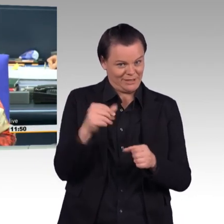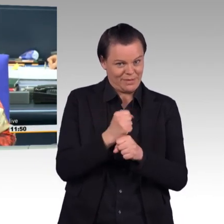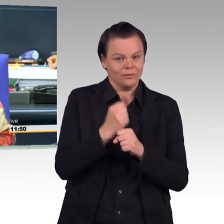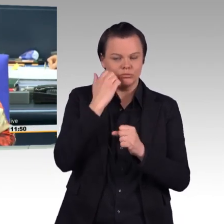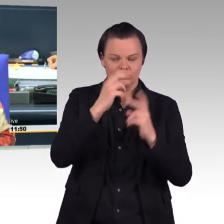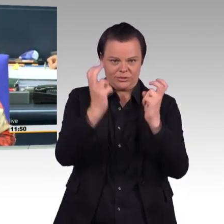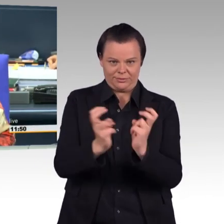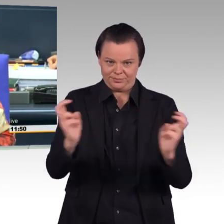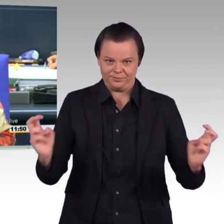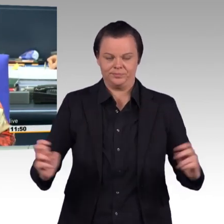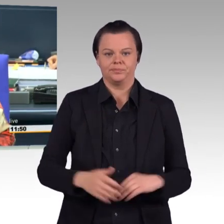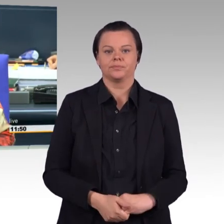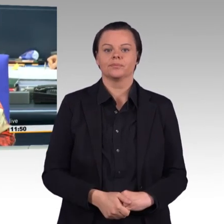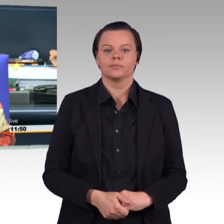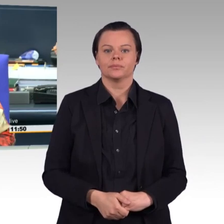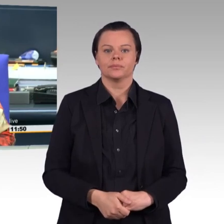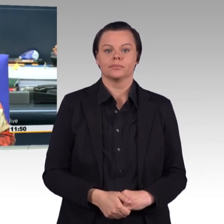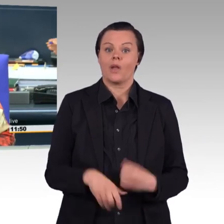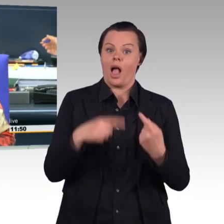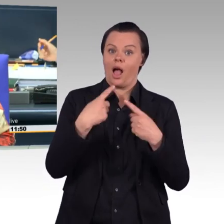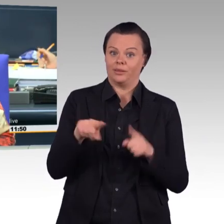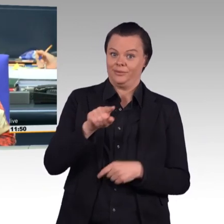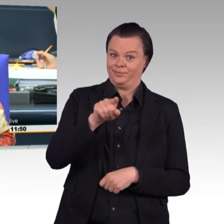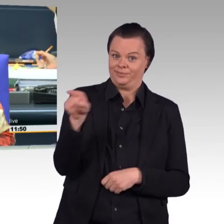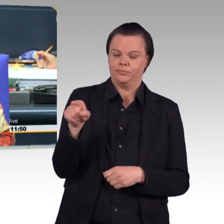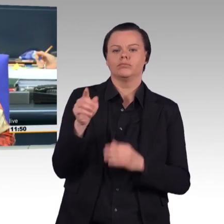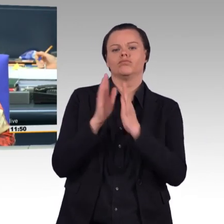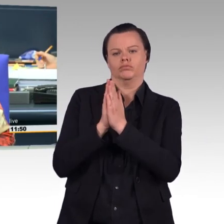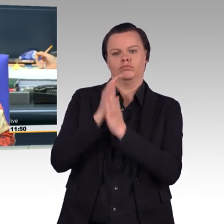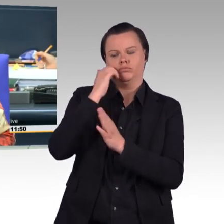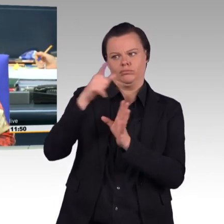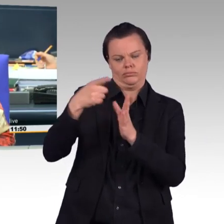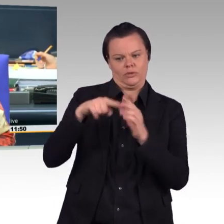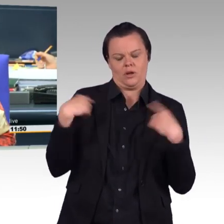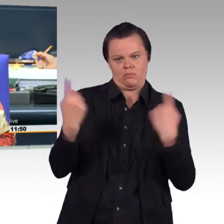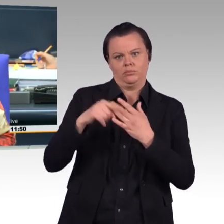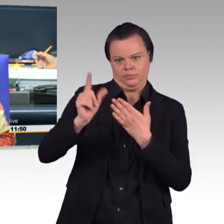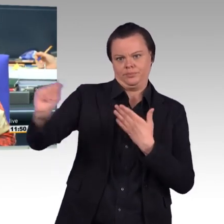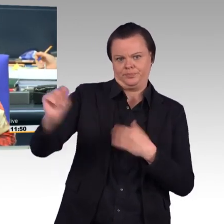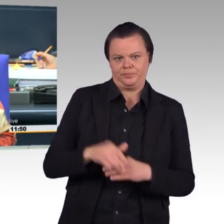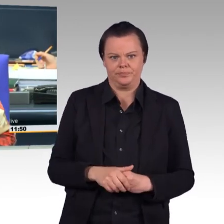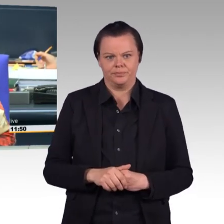Die anderen bitte den Raum zu verlassen oder Gespräche einzustellen. Und dann rufe ich auf als erste Rednerin